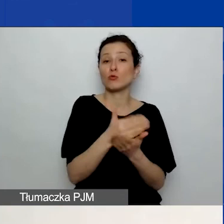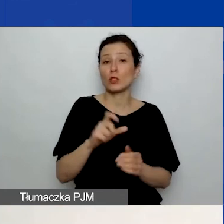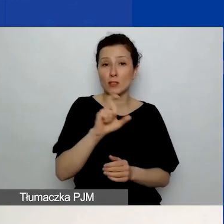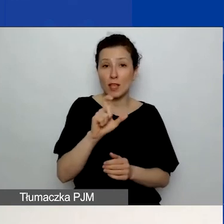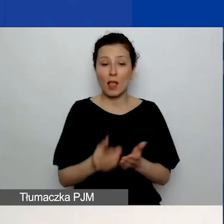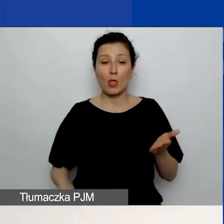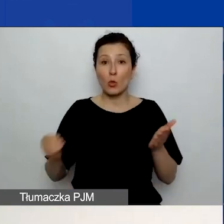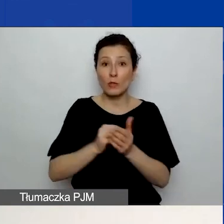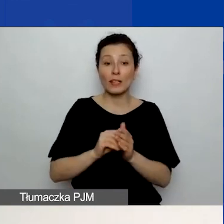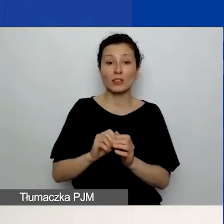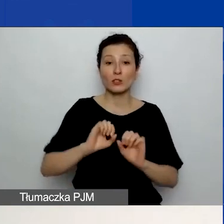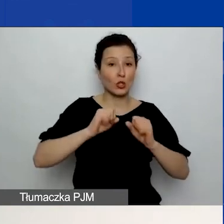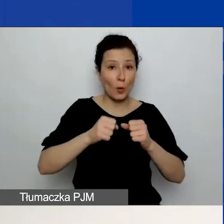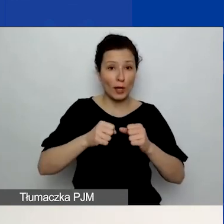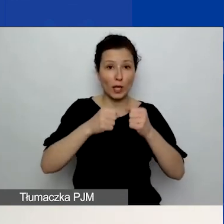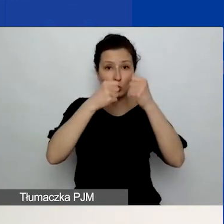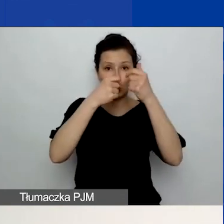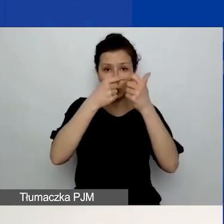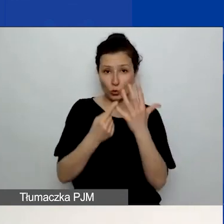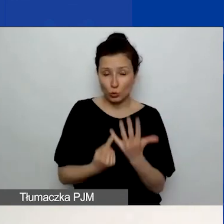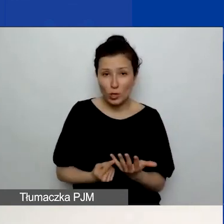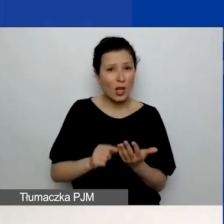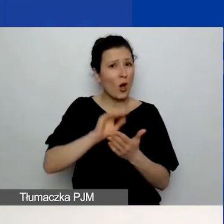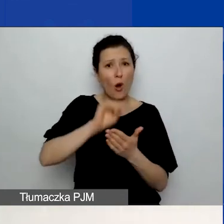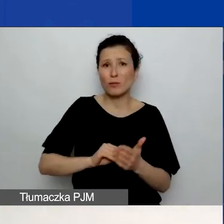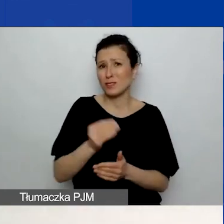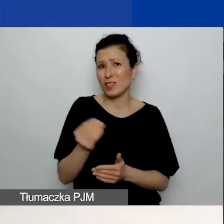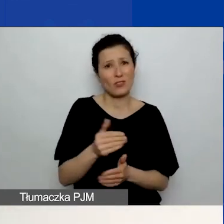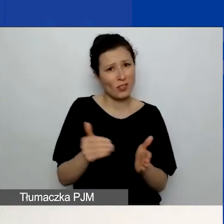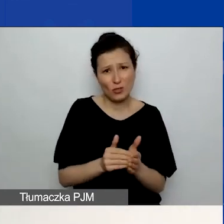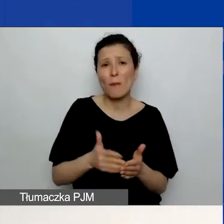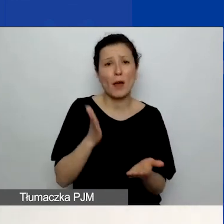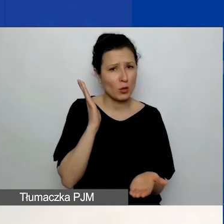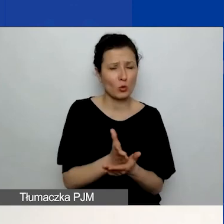Opisy nie muszą być gotowe, nie muszą być wpisane, uzupełnione.